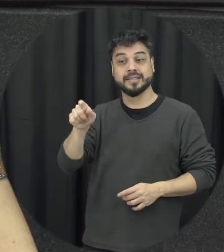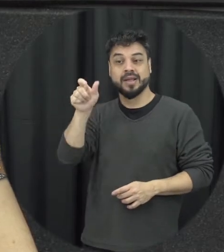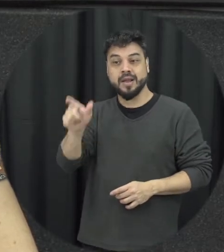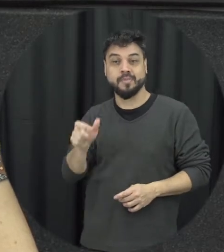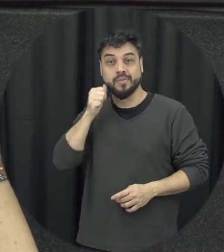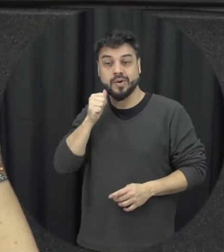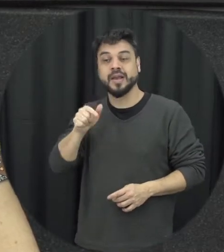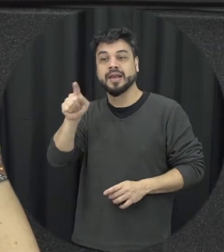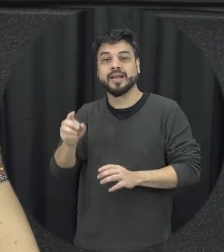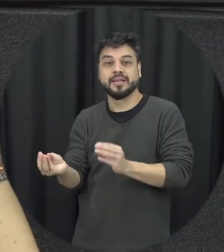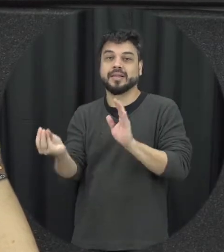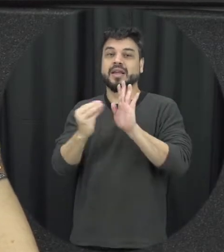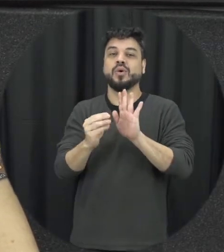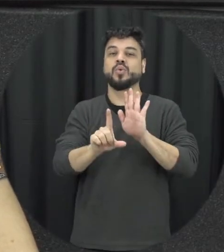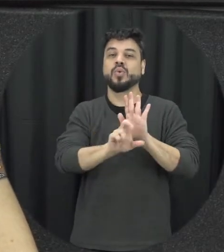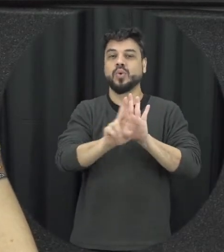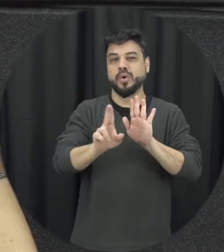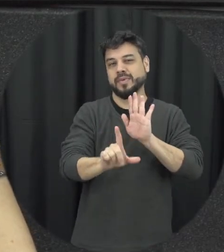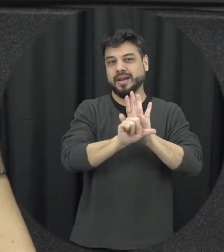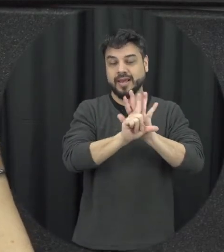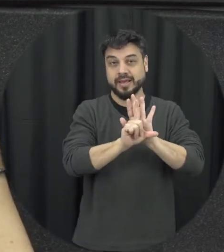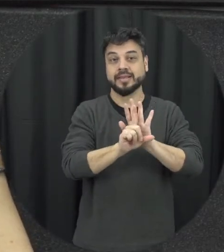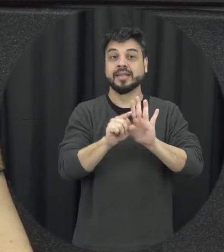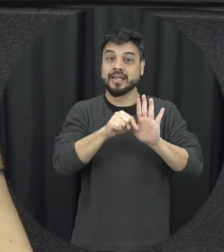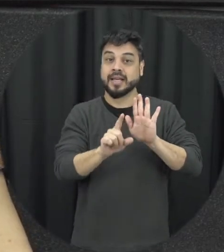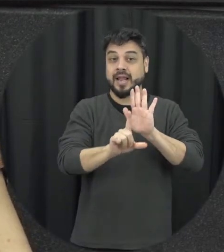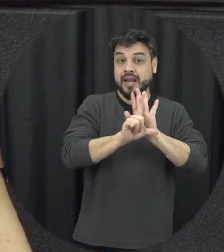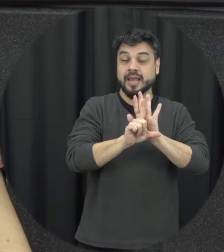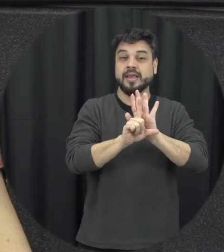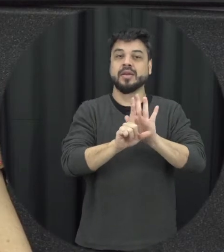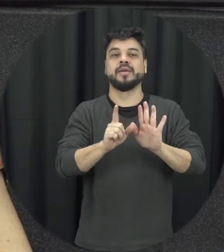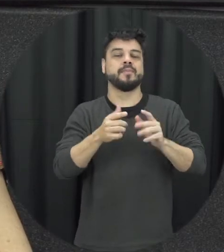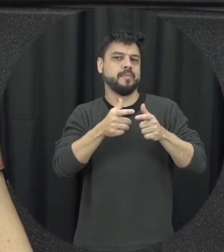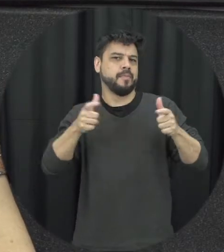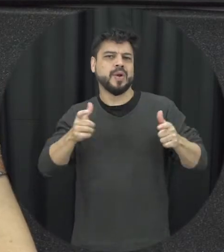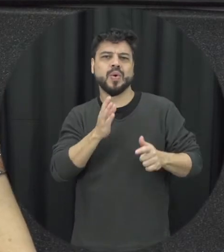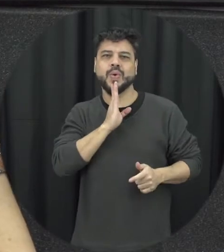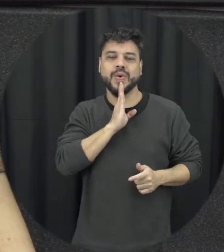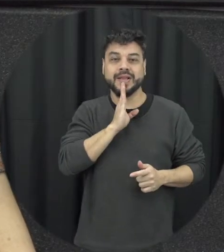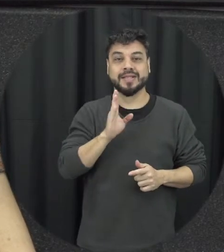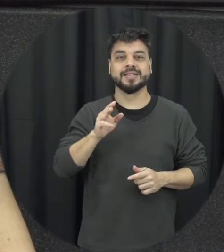lei 11.340 Dezessete de agosto 2006 mas ela ficou popularmente conhecida como Lei Maria da Penha e